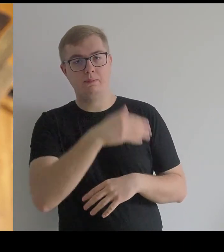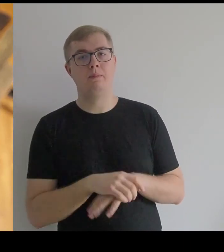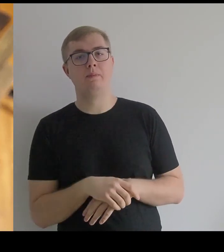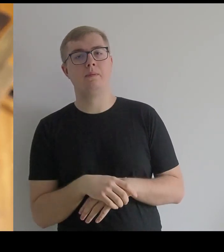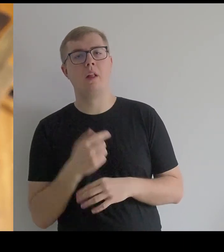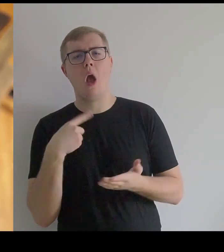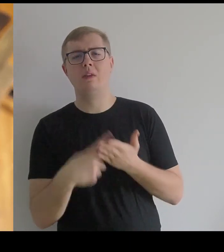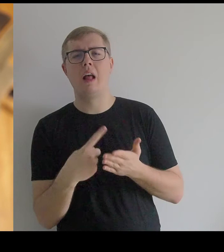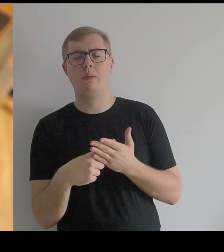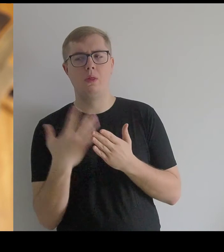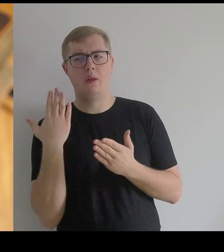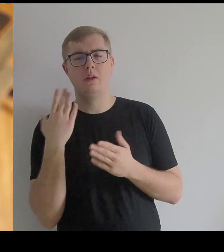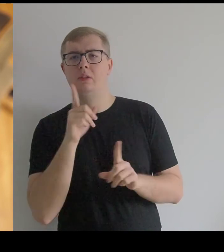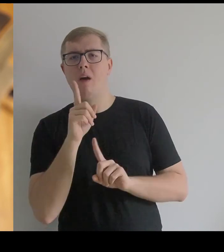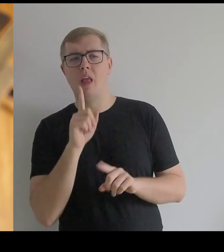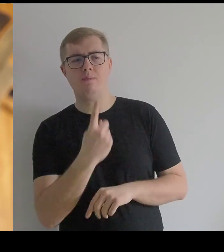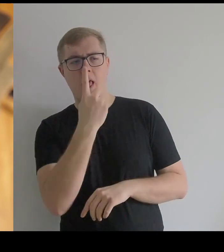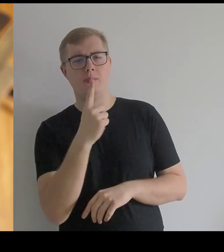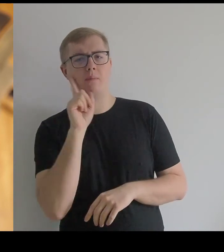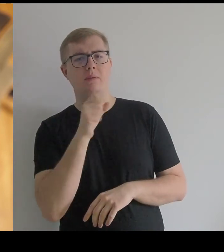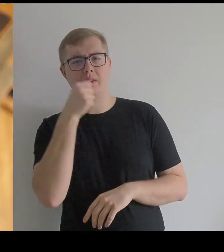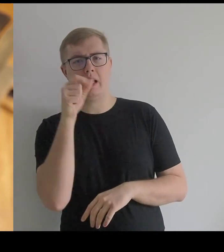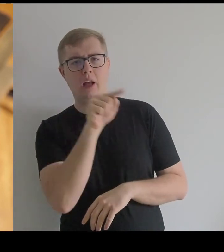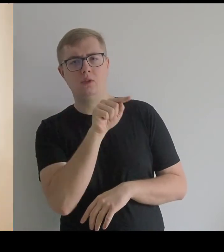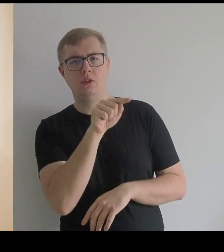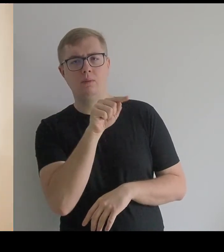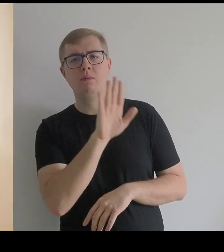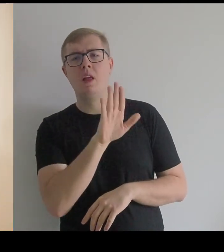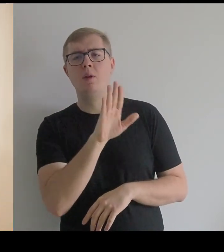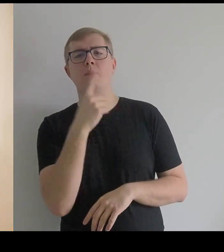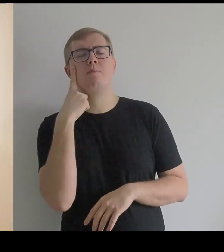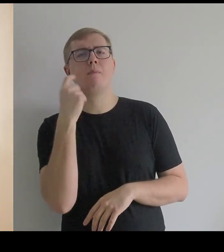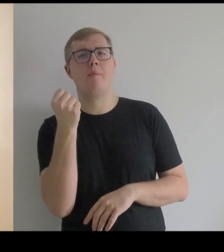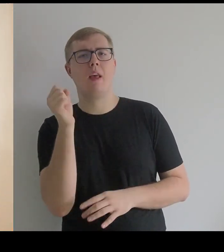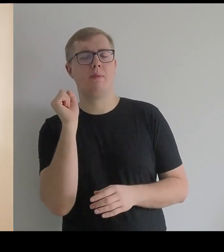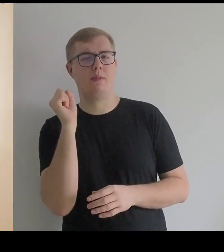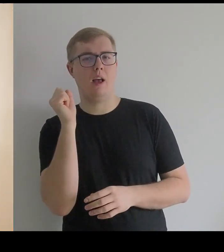Ostatnio rozmawiałam ze starszym panem, który ma w pamięci takie ornaty.